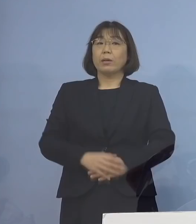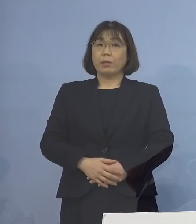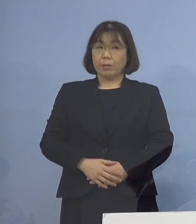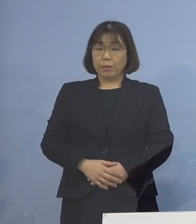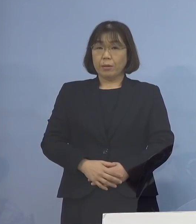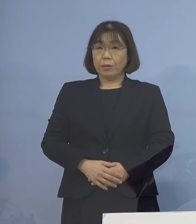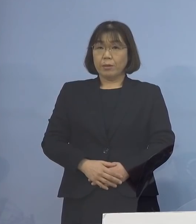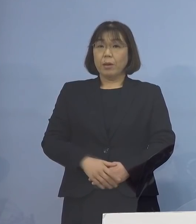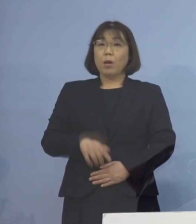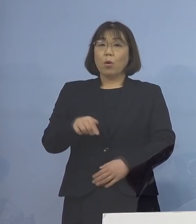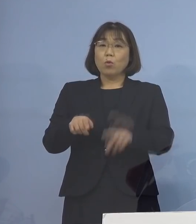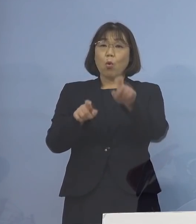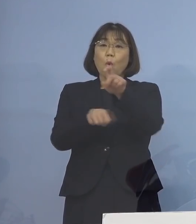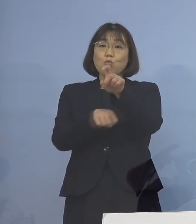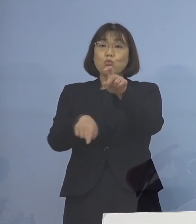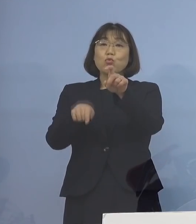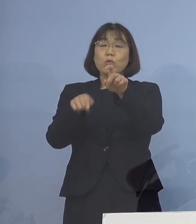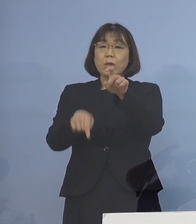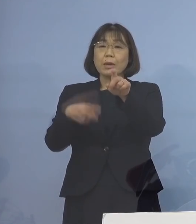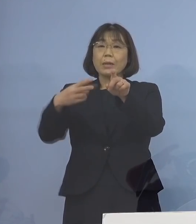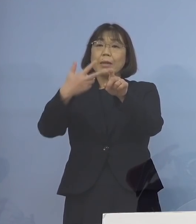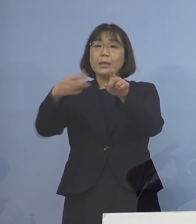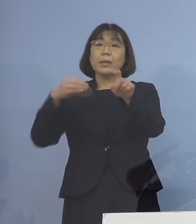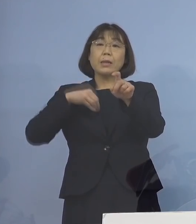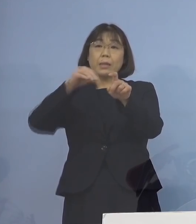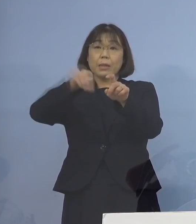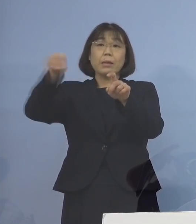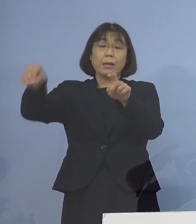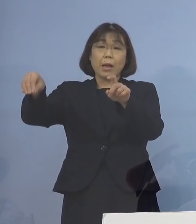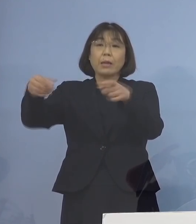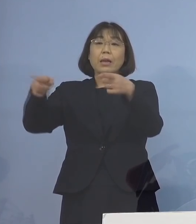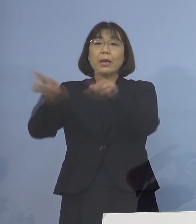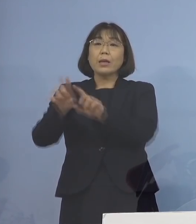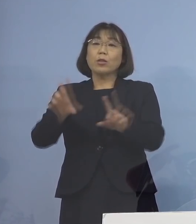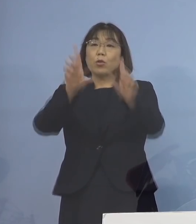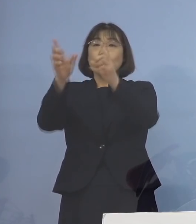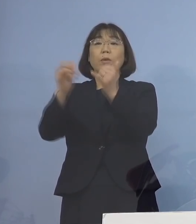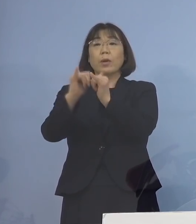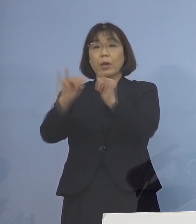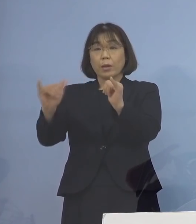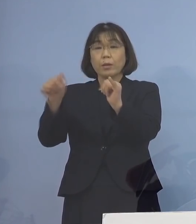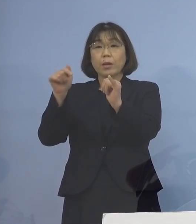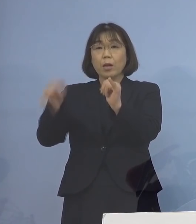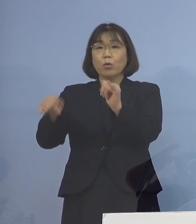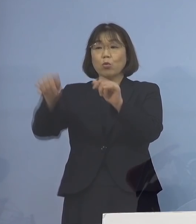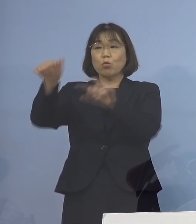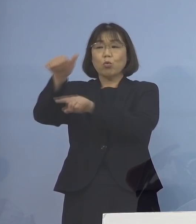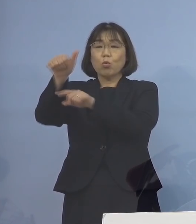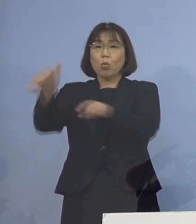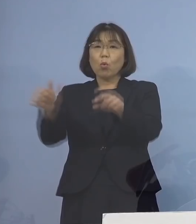この10名に二次感染 同居のご家族でありますが5名を加え